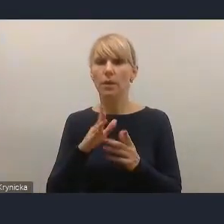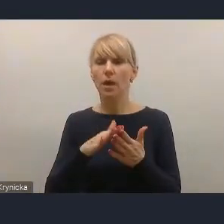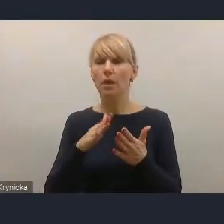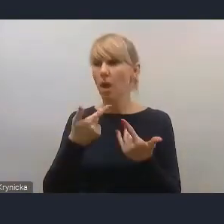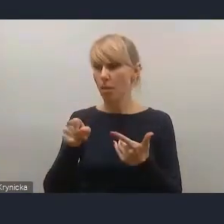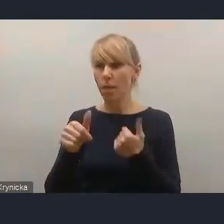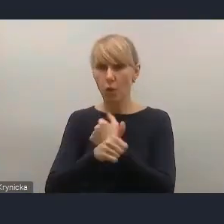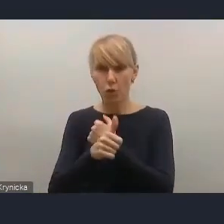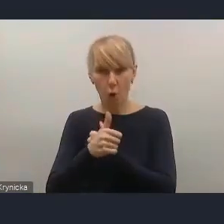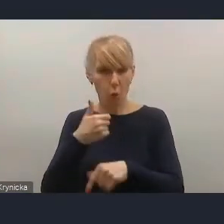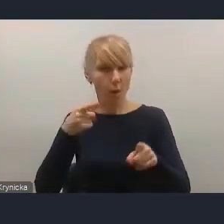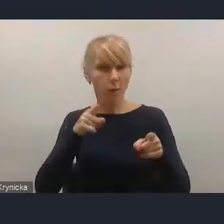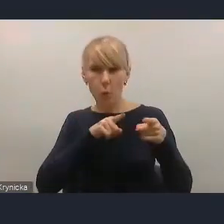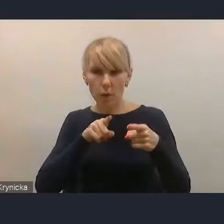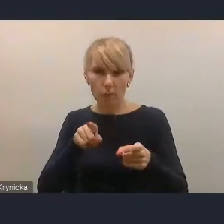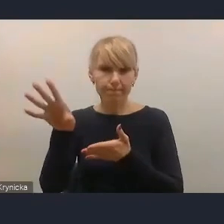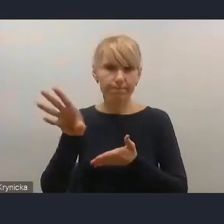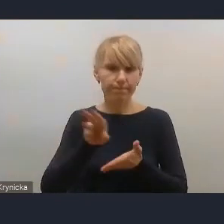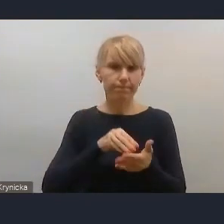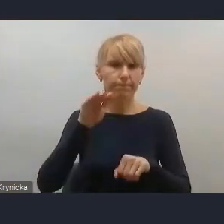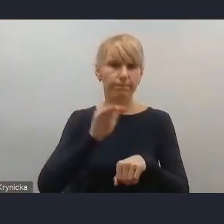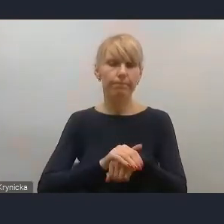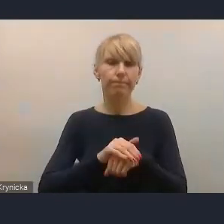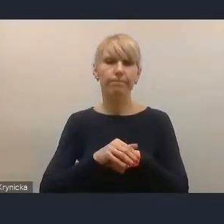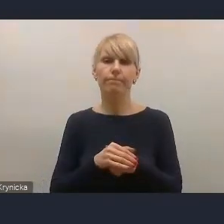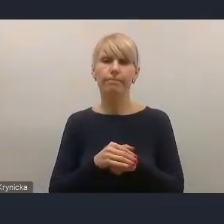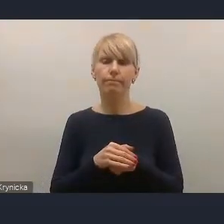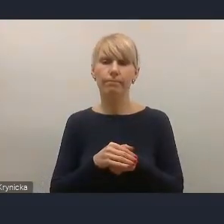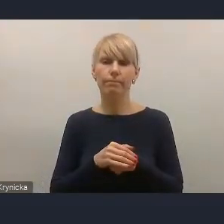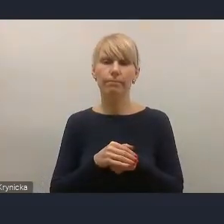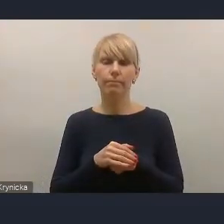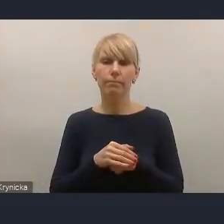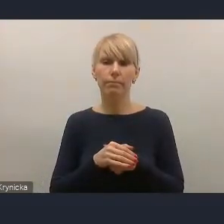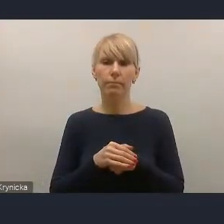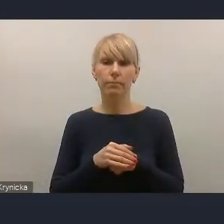Zarząd podkreślił, że ten sposób ujęcia Krajowej Polityki Miejskiej,